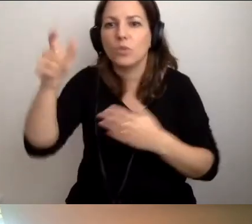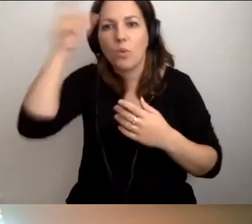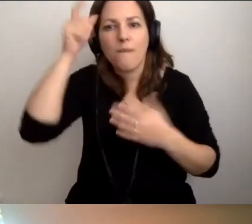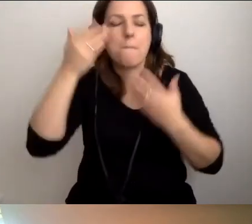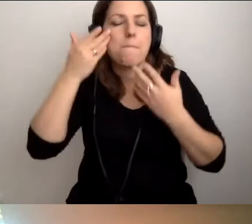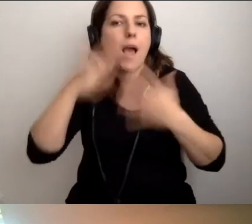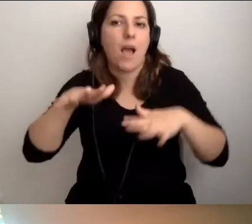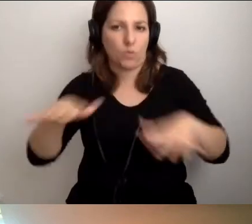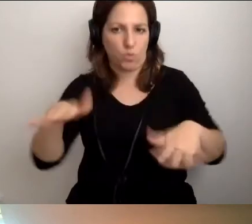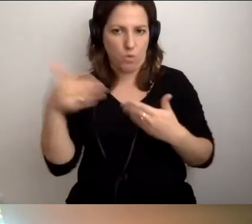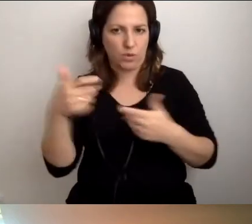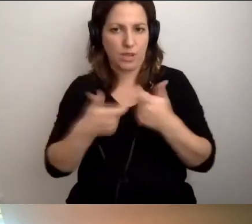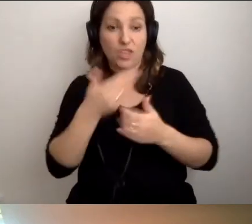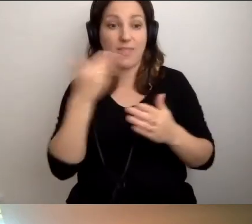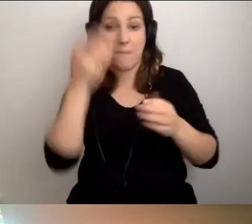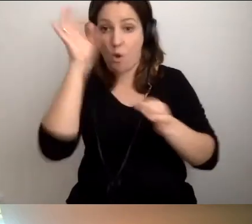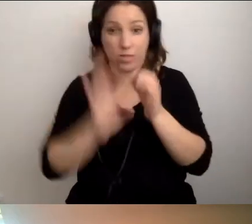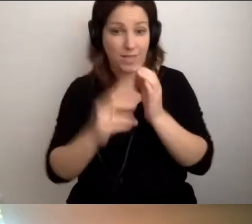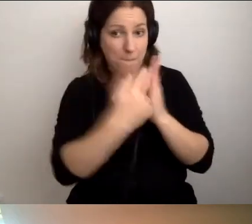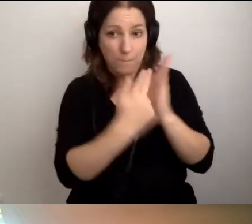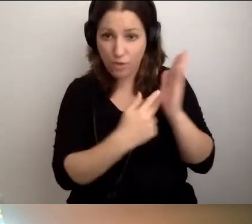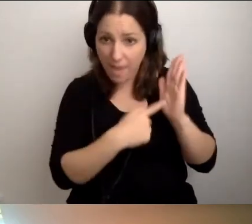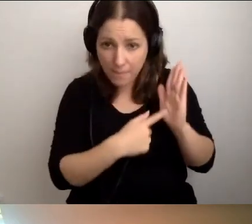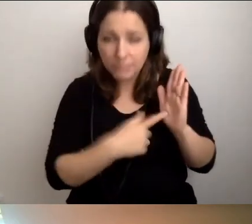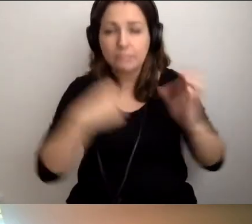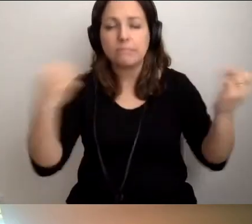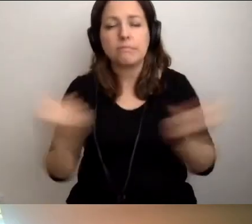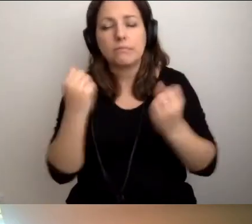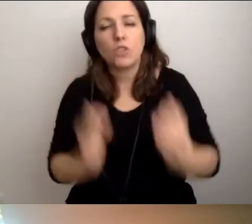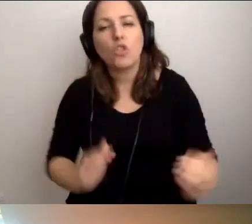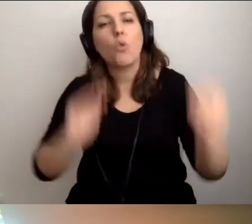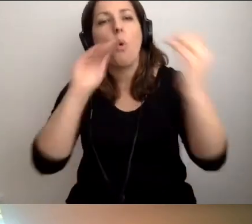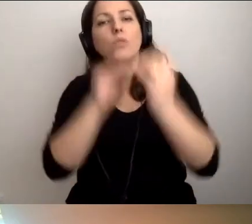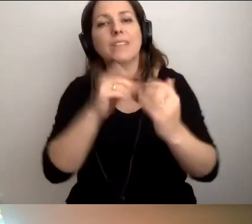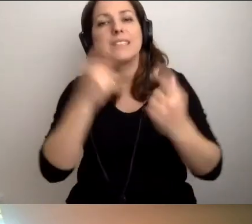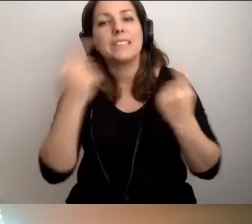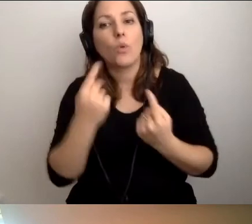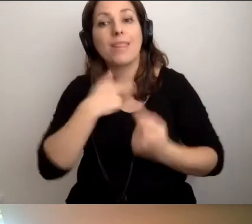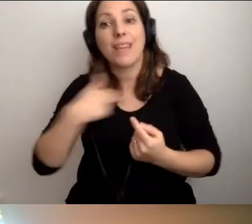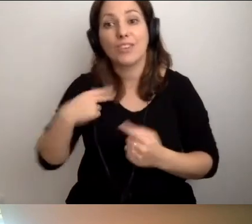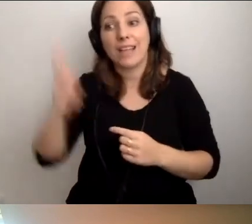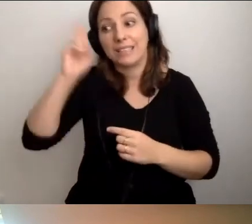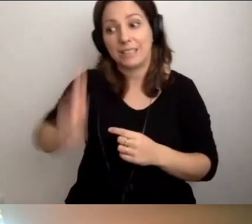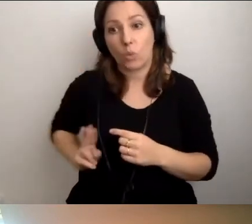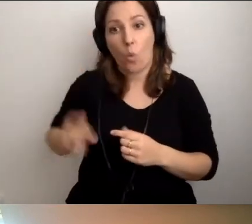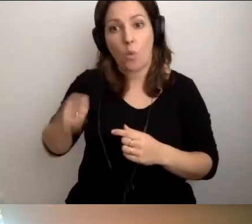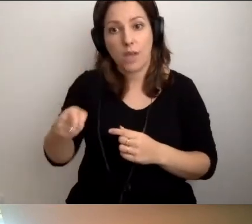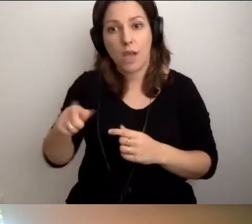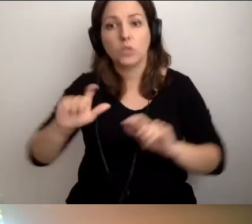Jeśli nie ma konkretnych przepisów, staramy się dostosować sytuację instytucji do tego, co możemy zapewnić.